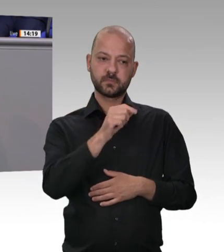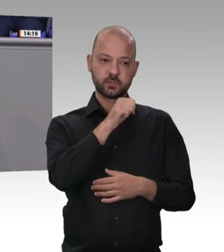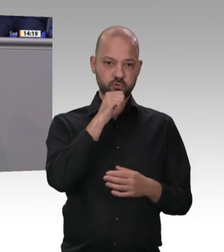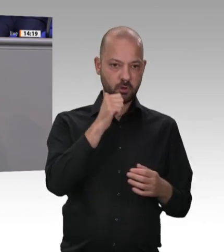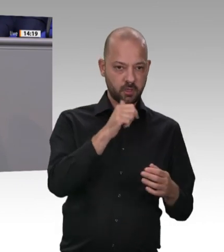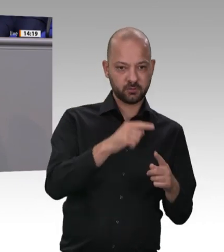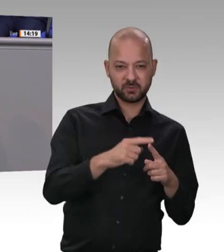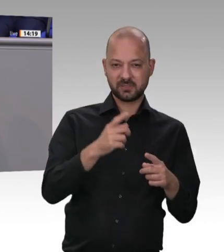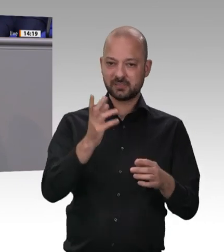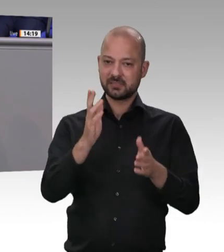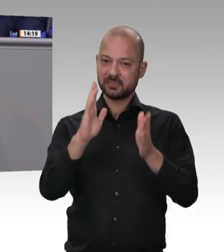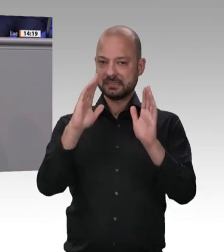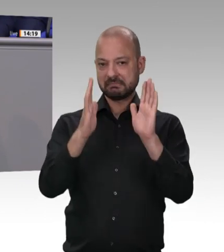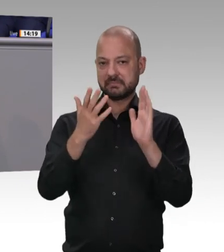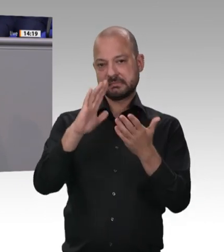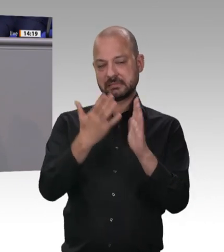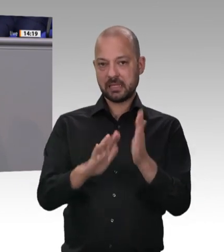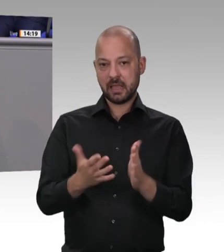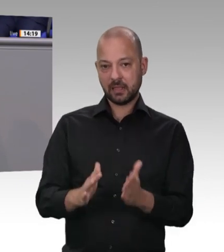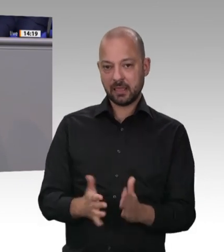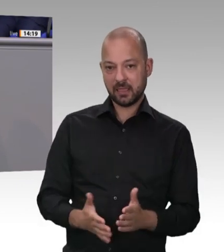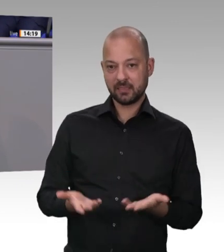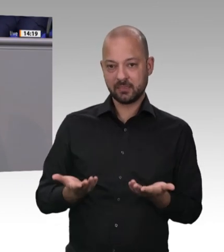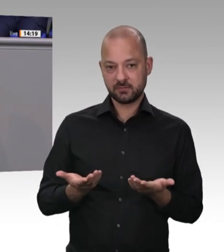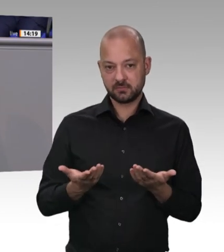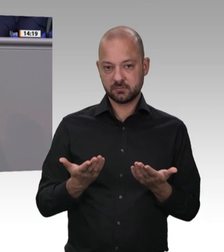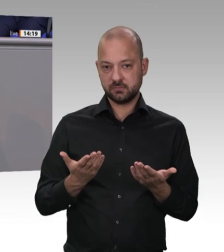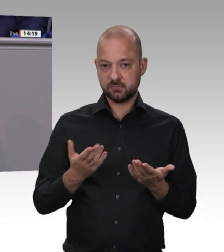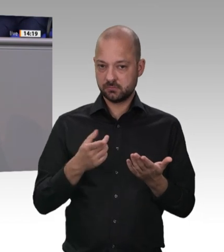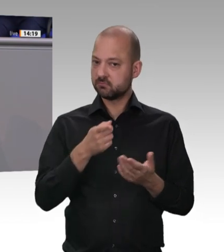der Eckpunkte im Kabinett beschließen. Die Frage, wann das in Kraft tritt, liegt